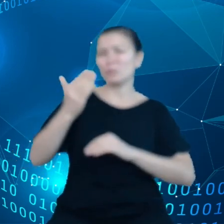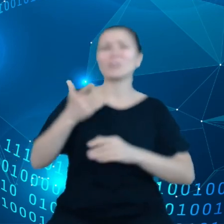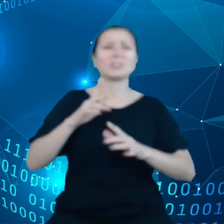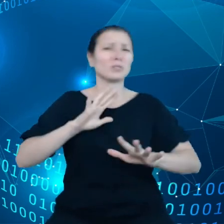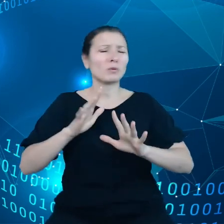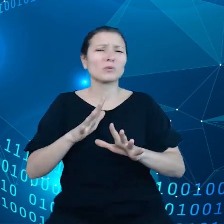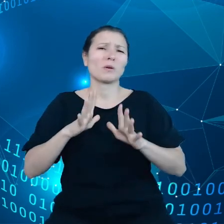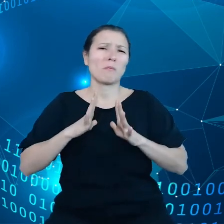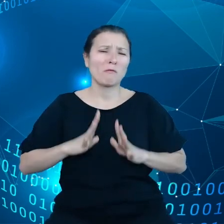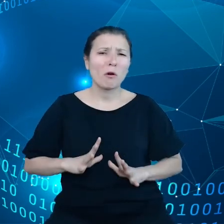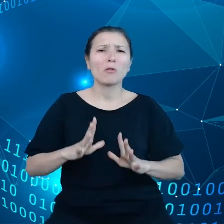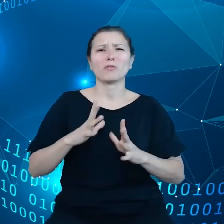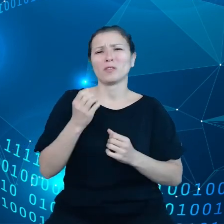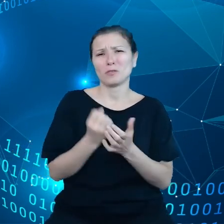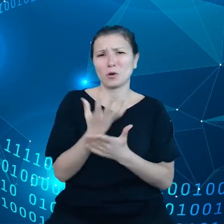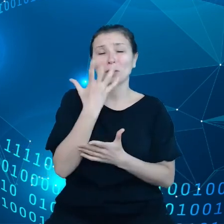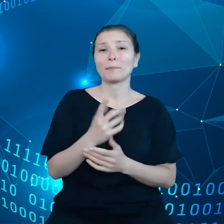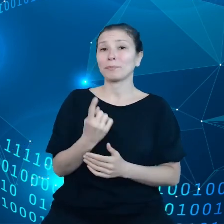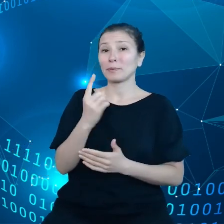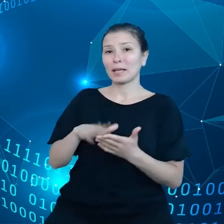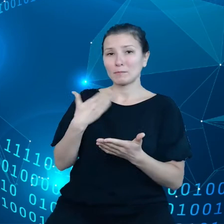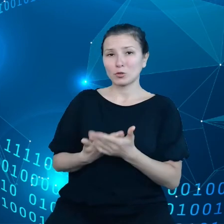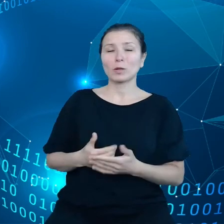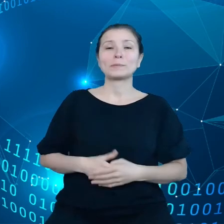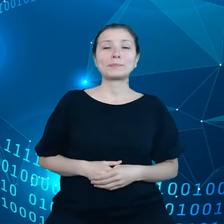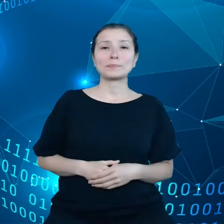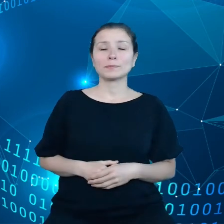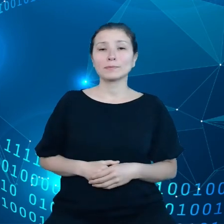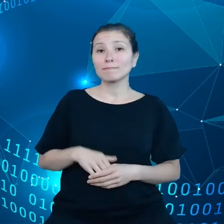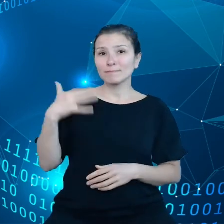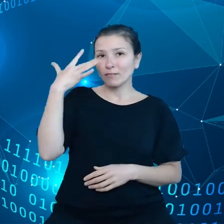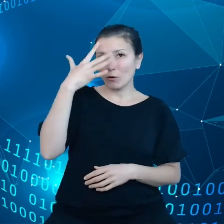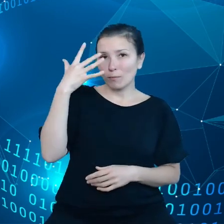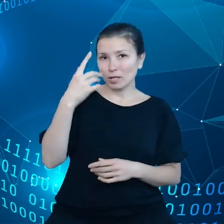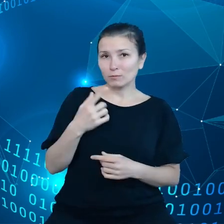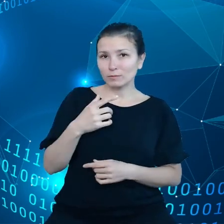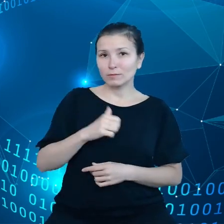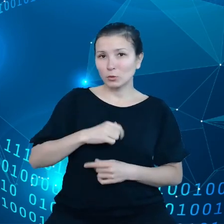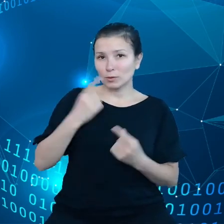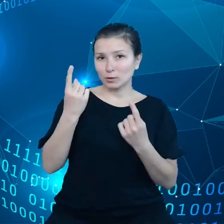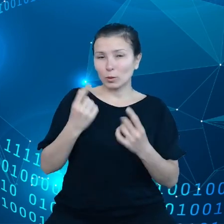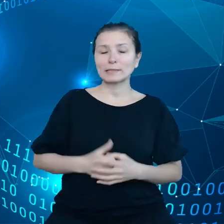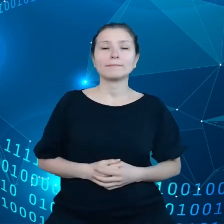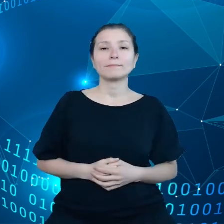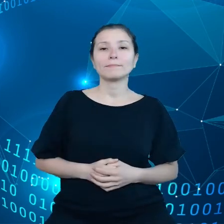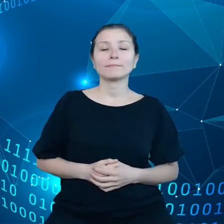Jeden przykład. wyobraźmy sobie że trzeba przygotować